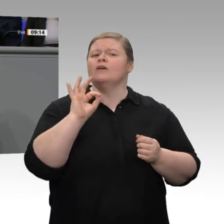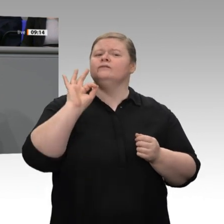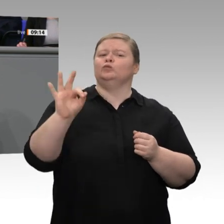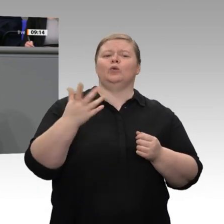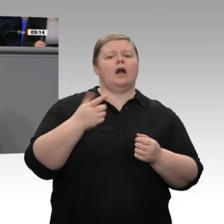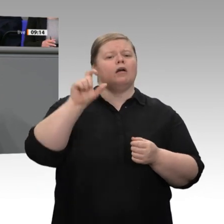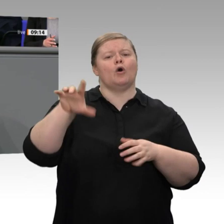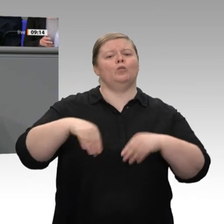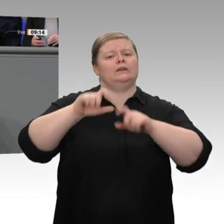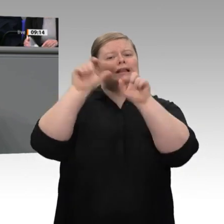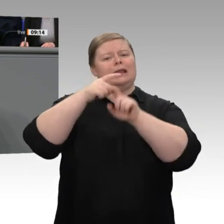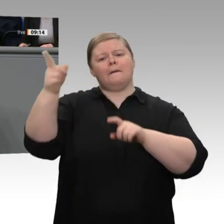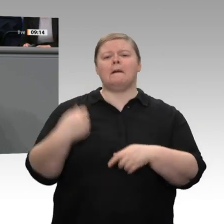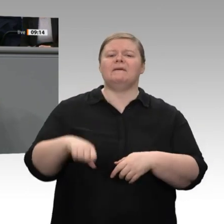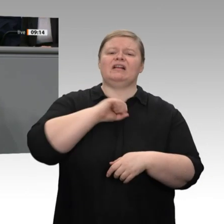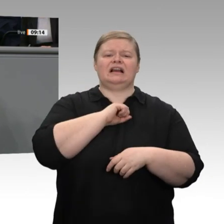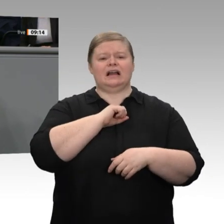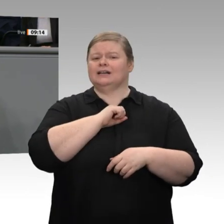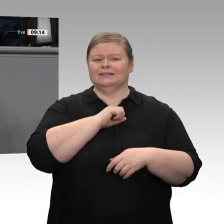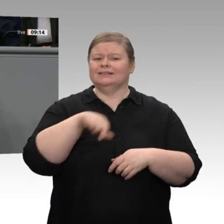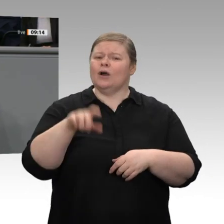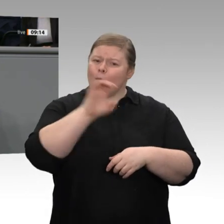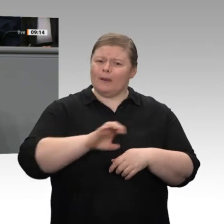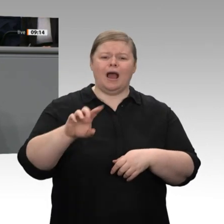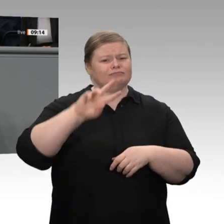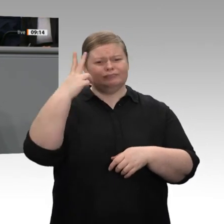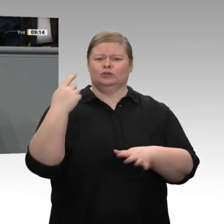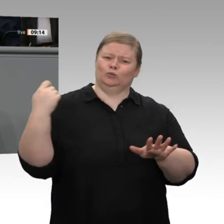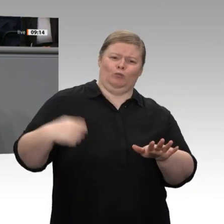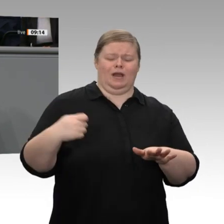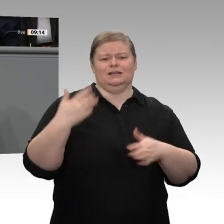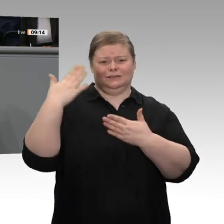der europäischen Strompreise wieder näherkommen. Es muss unser Ziel sein, dass trotz des